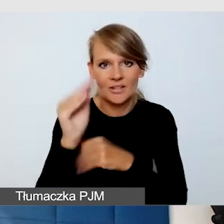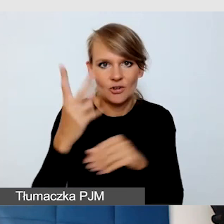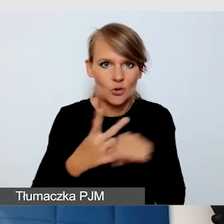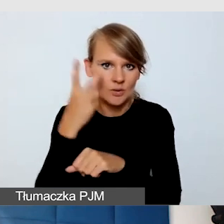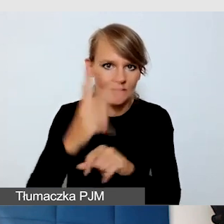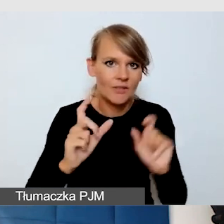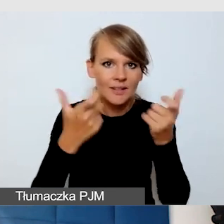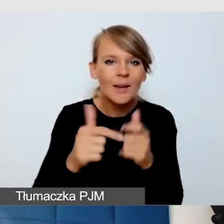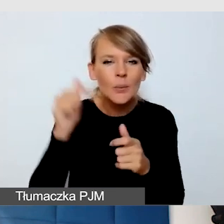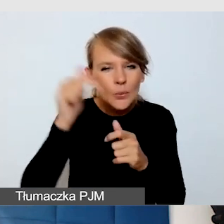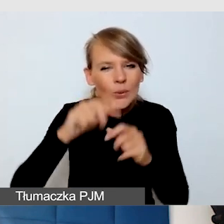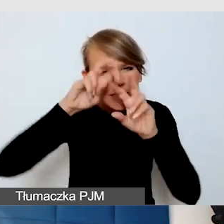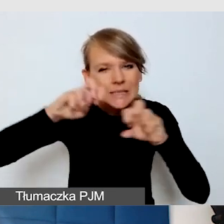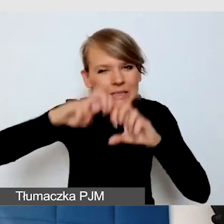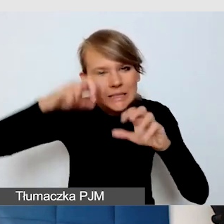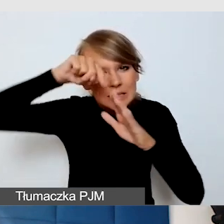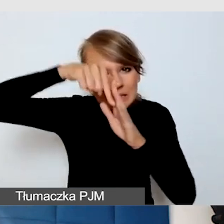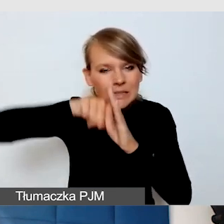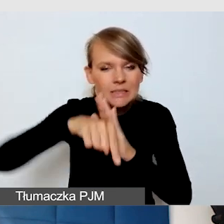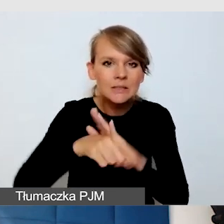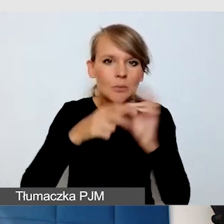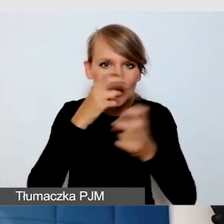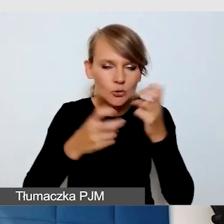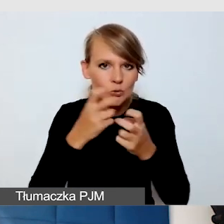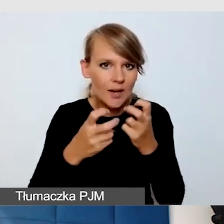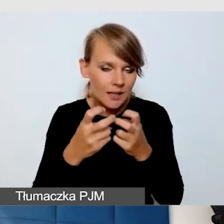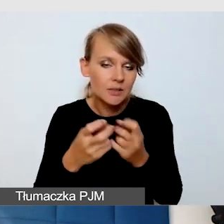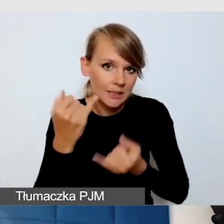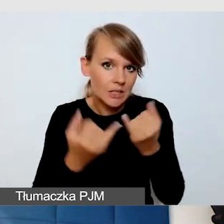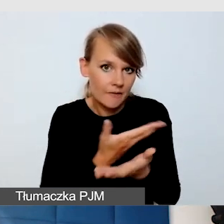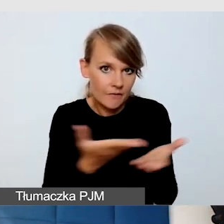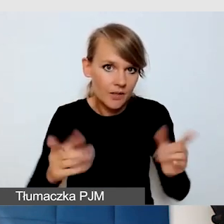Trzeba tam trochę poszperać, jeżeli państwo realizują wydarzenia na ZOOM-ie.